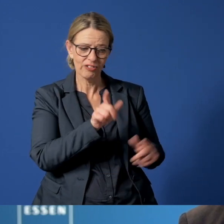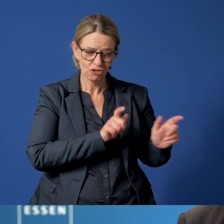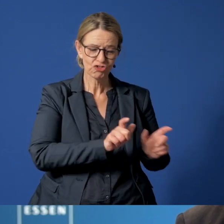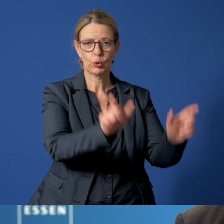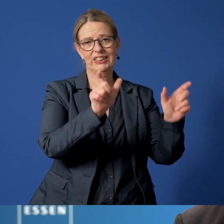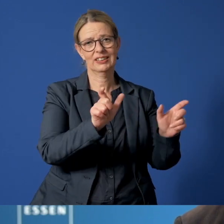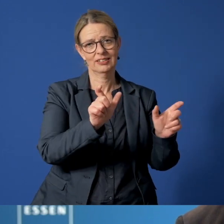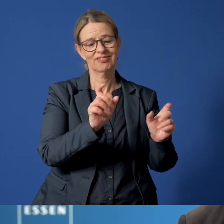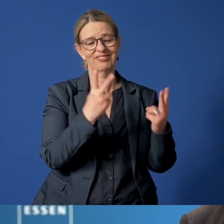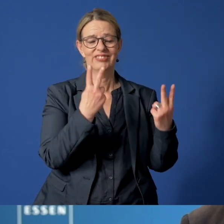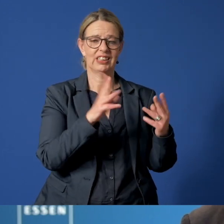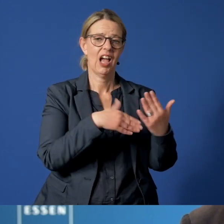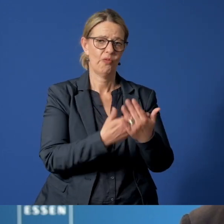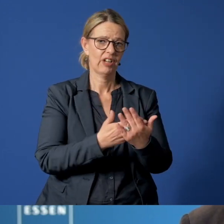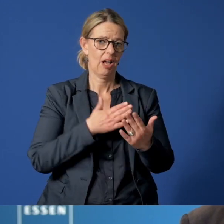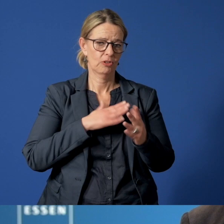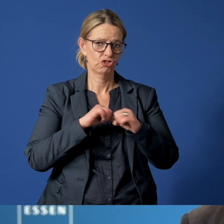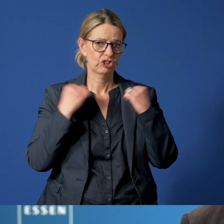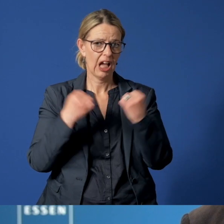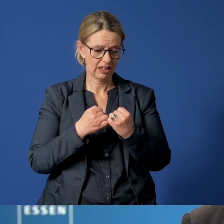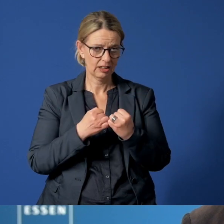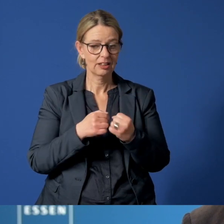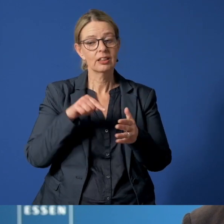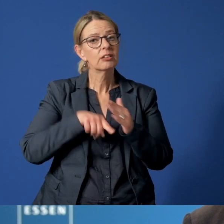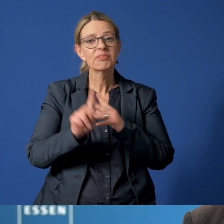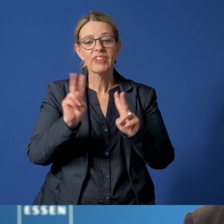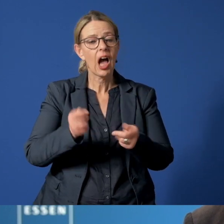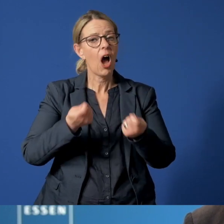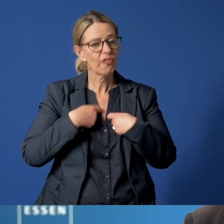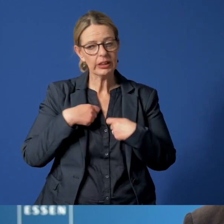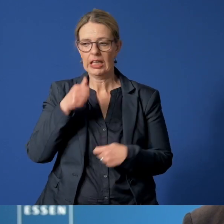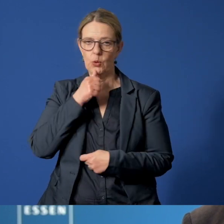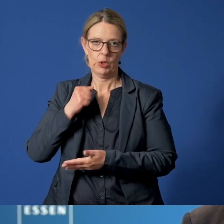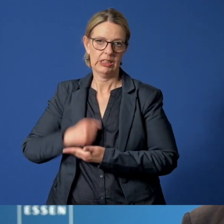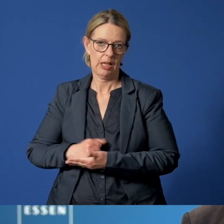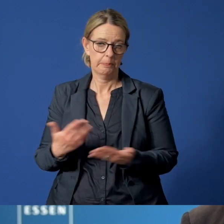ist vordringliche Aufgabe des Staates und damit beauftragt sind die Jugendämter.